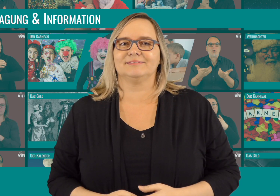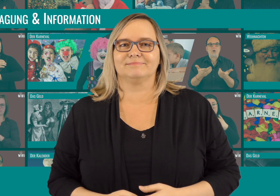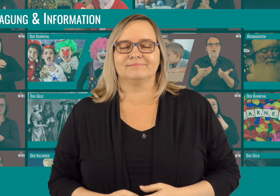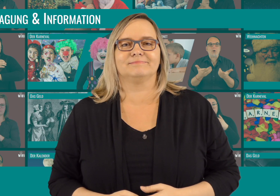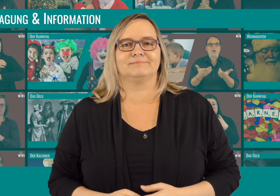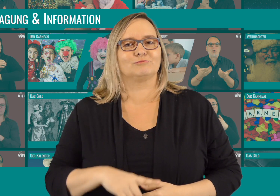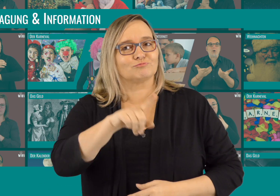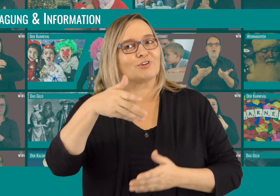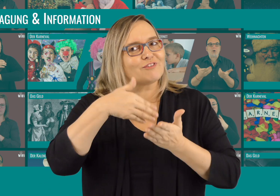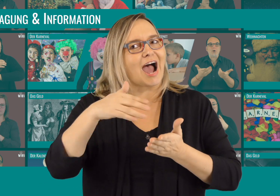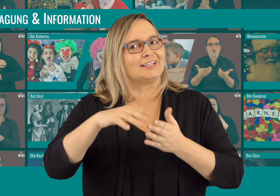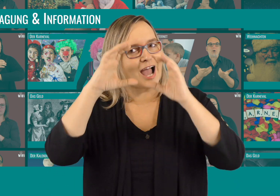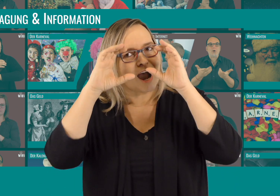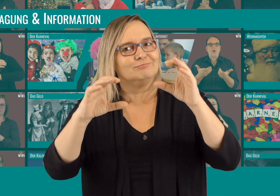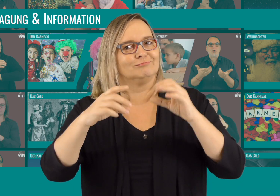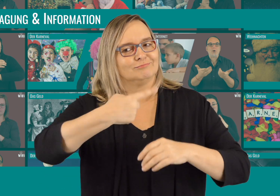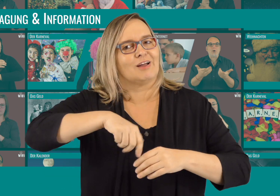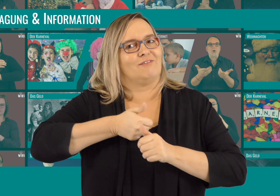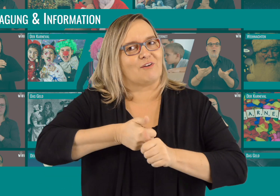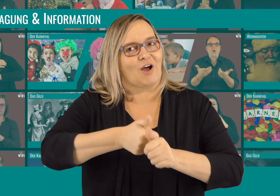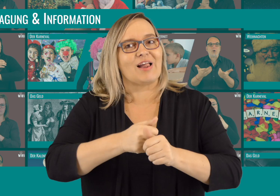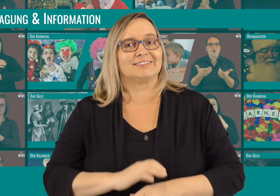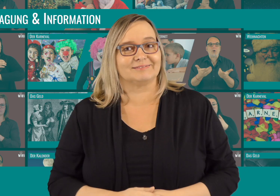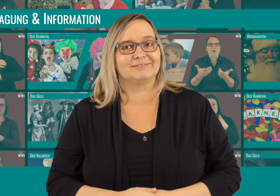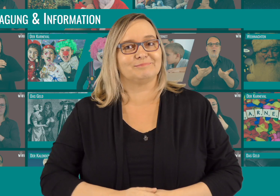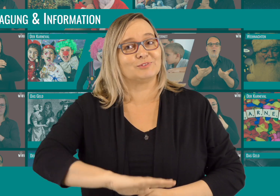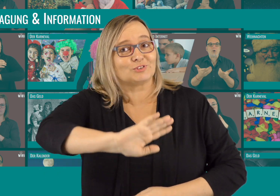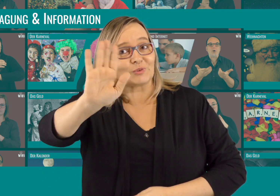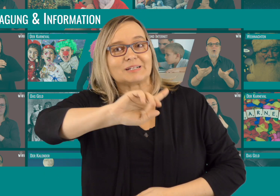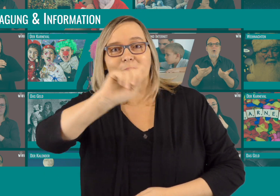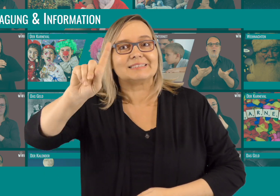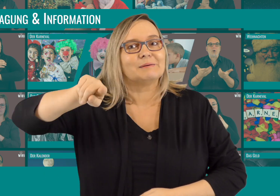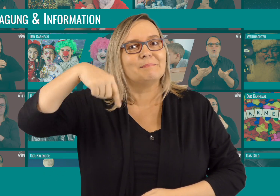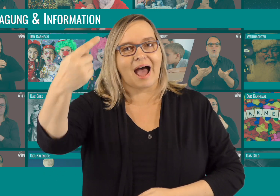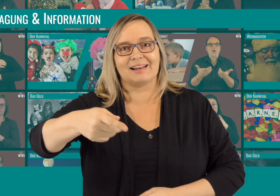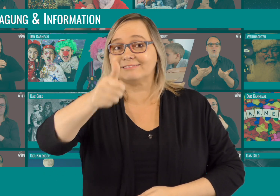Bis bald und nicht vergessen: Weiter zuschauen und uns folgen.